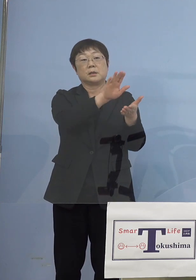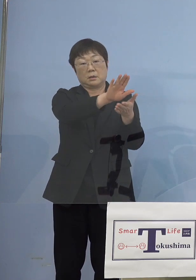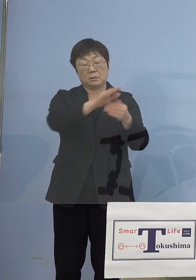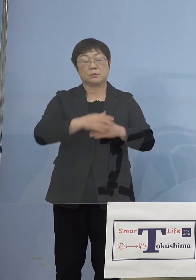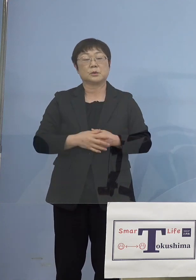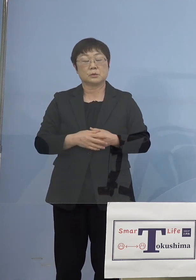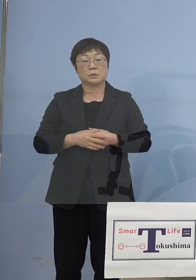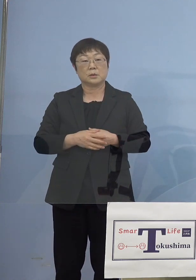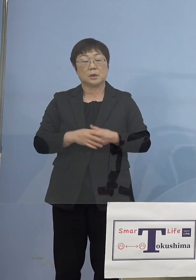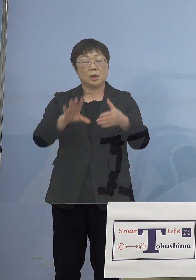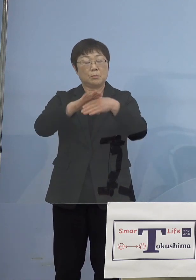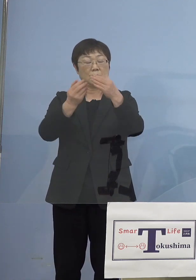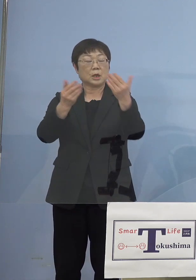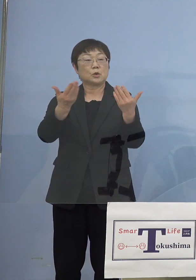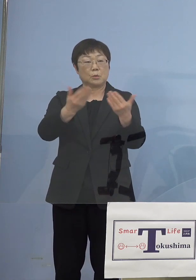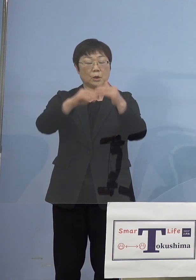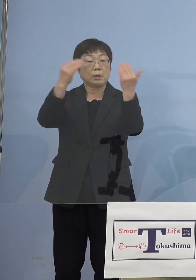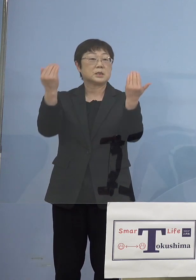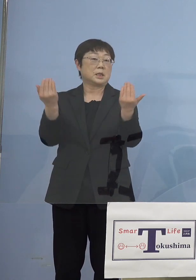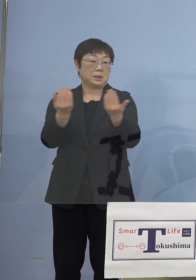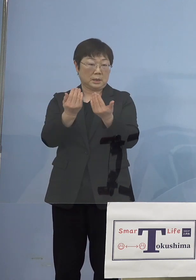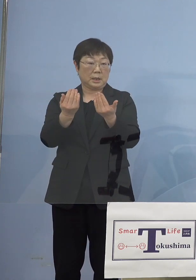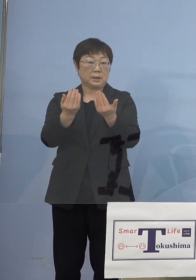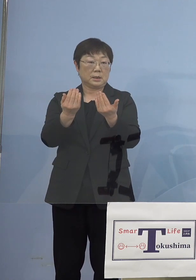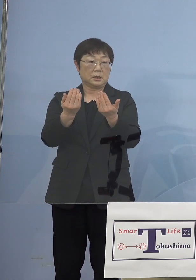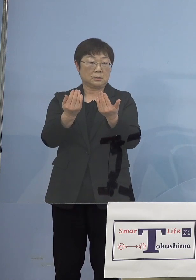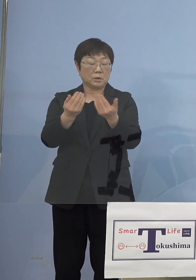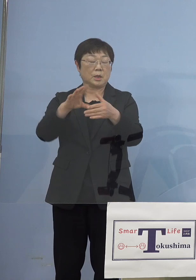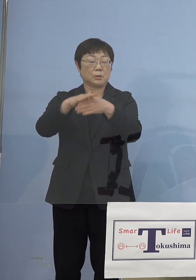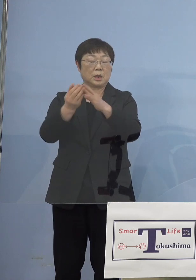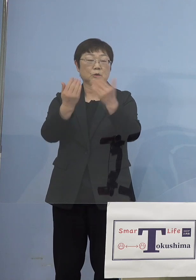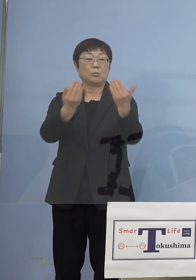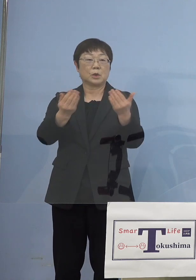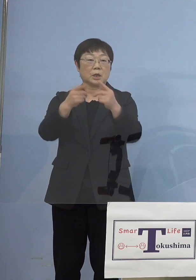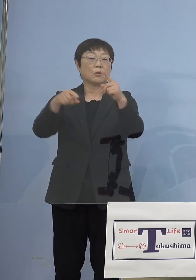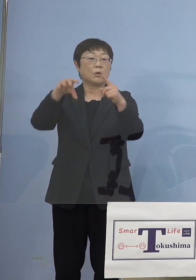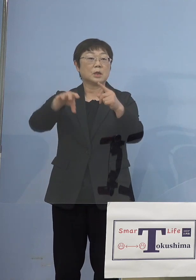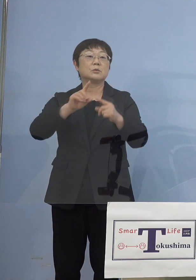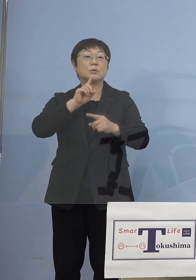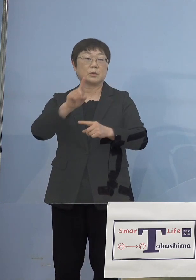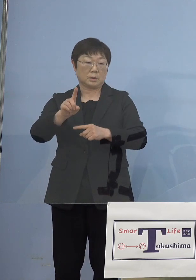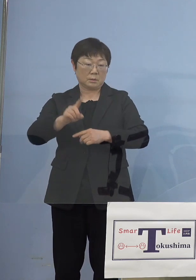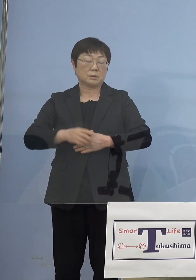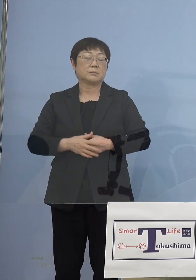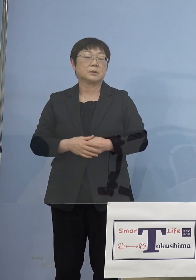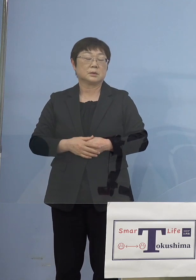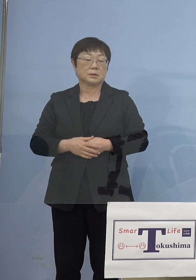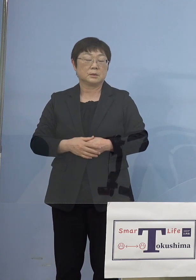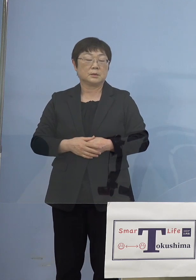文化の森は全体ということなので 文化の森として書かせて いただくと、このようにご理解を いただければと思います